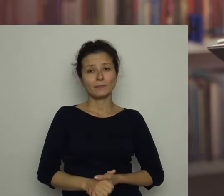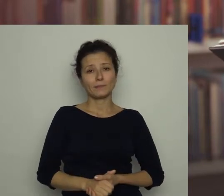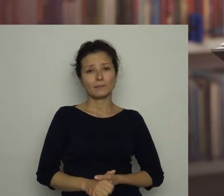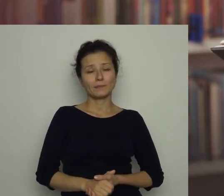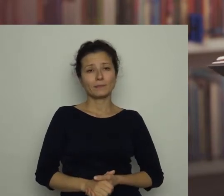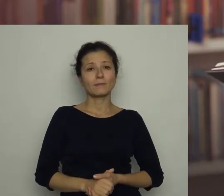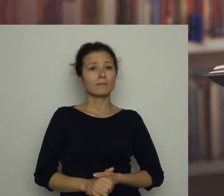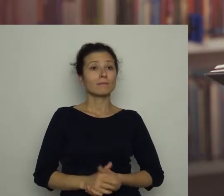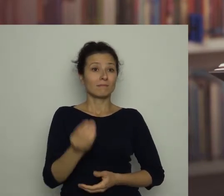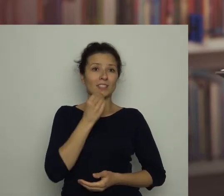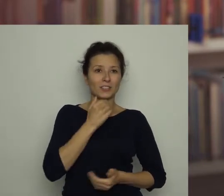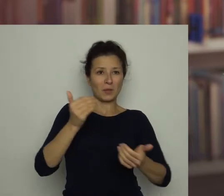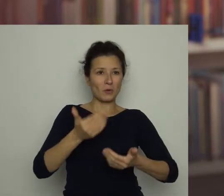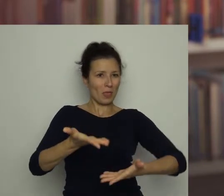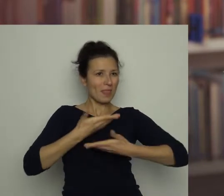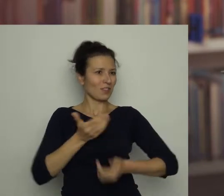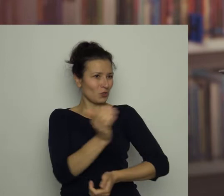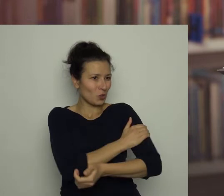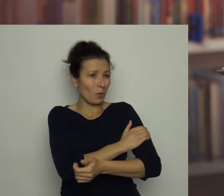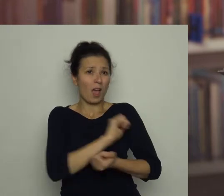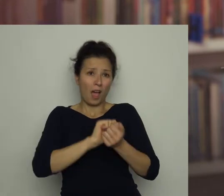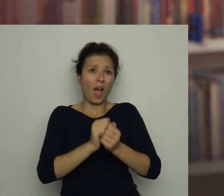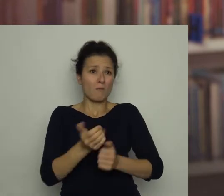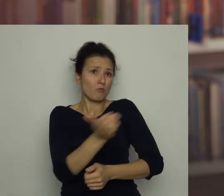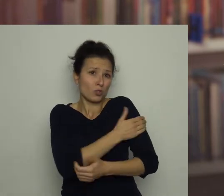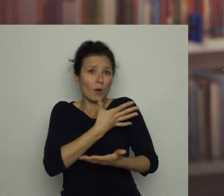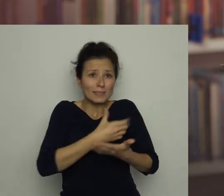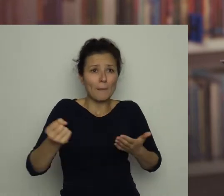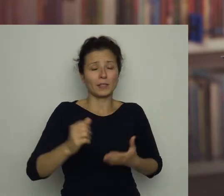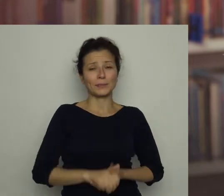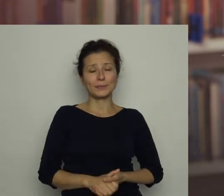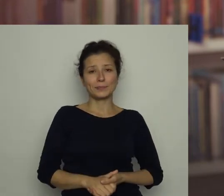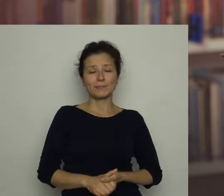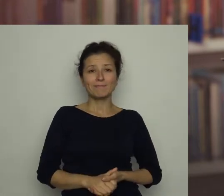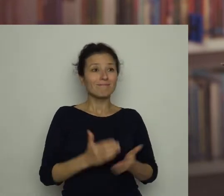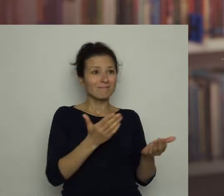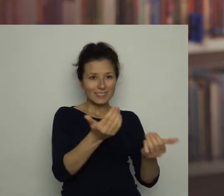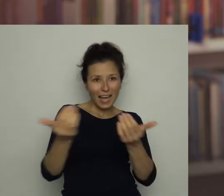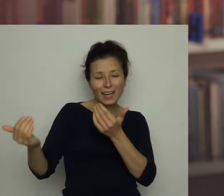Jedzenie może nam dawać siły lub je odbierać. Zachęcam do sięgania po zdrową żywność!